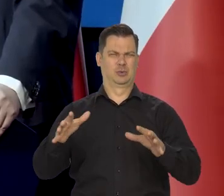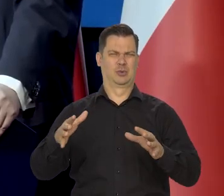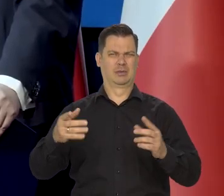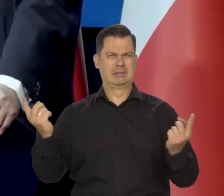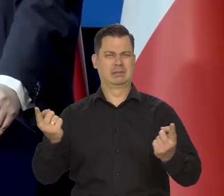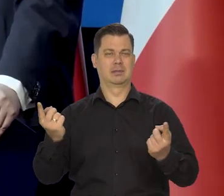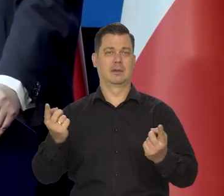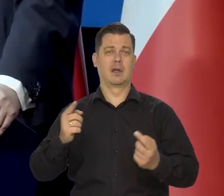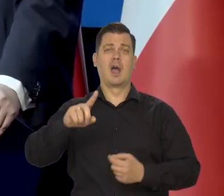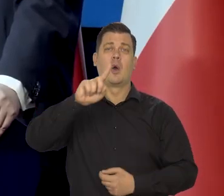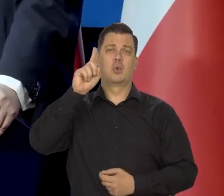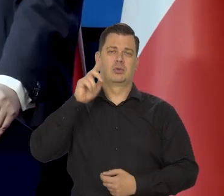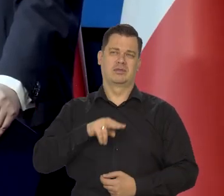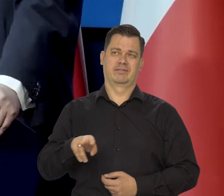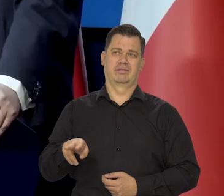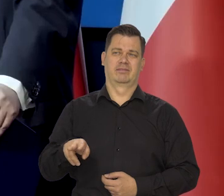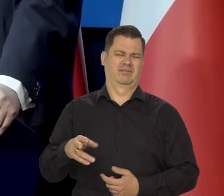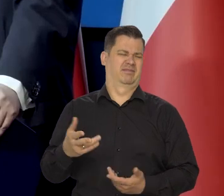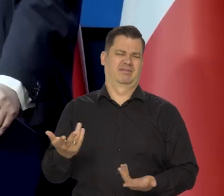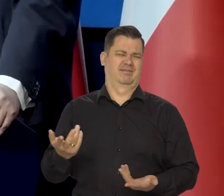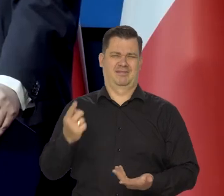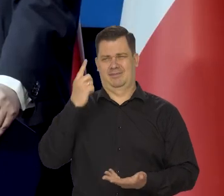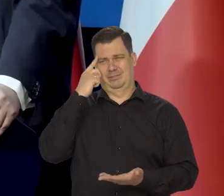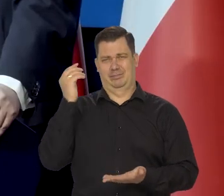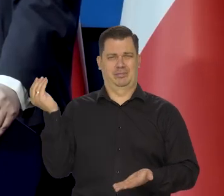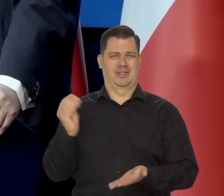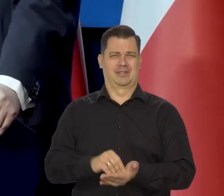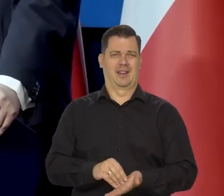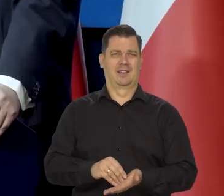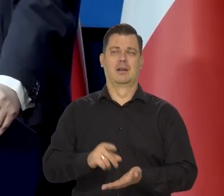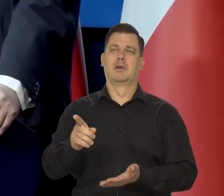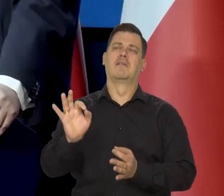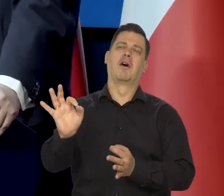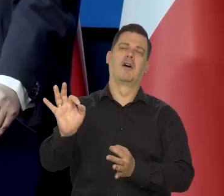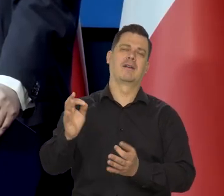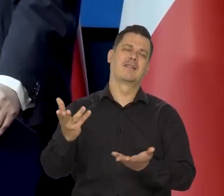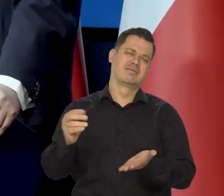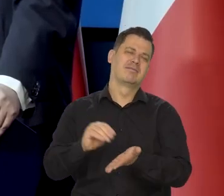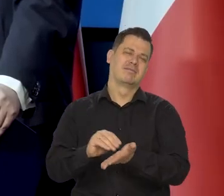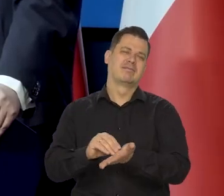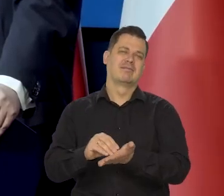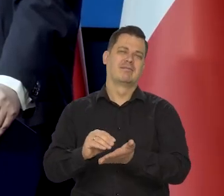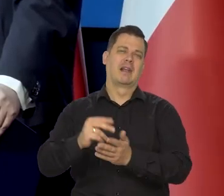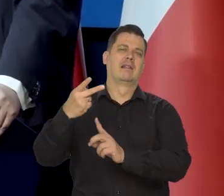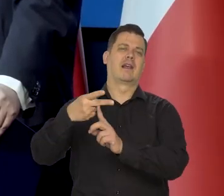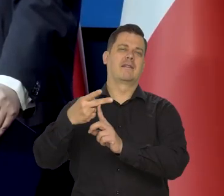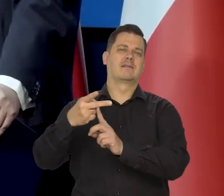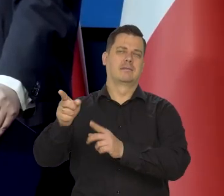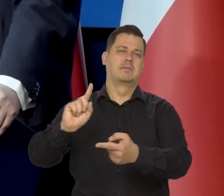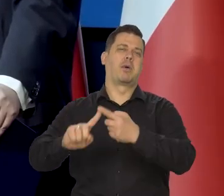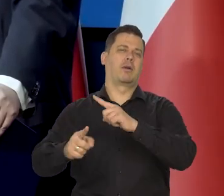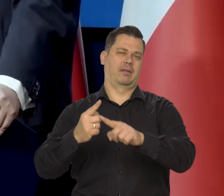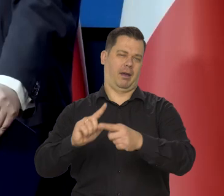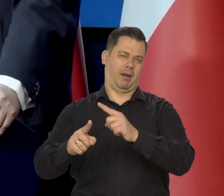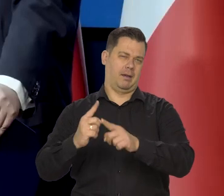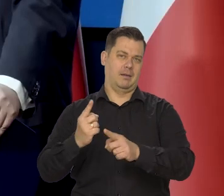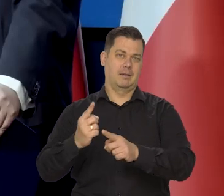Ludzie zrozumieli, że to jest przesada, że to jest po prostu konwencja taka, wynikająca z polityki, z ideologii.